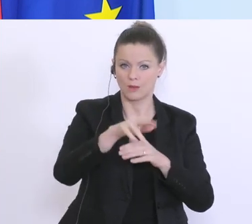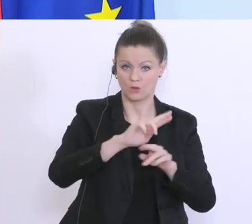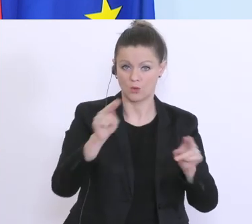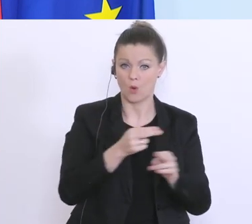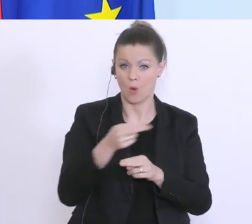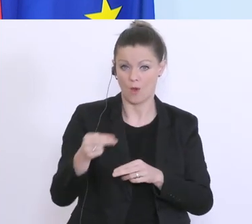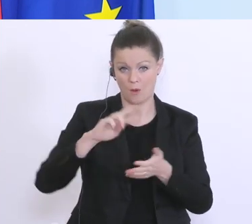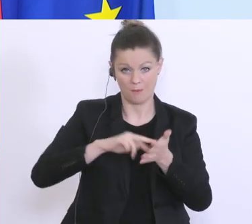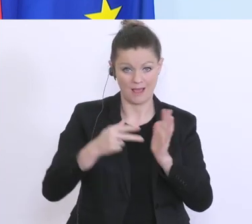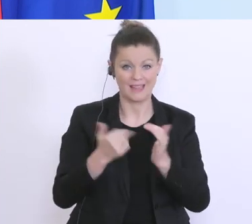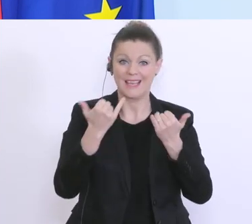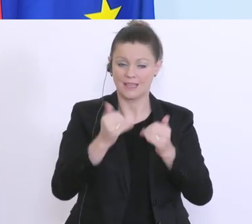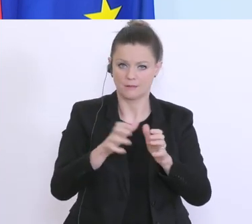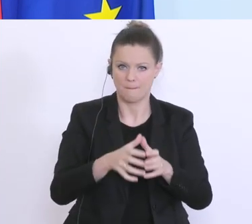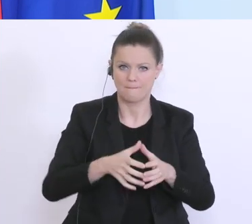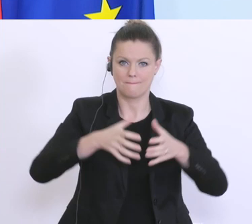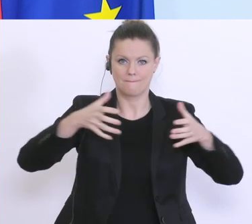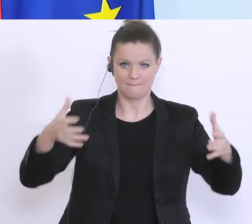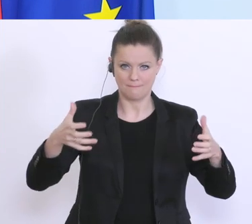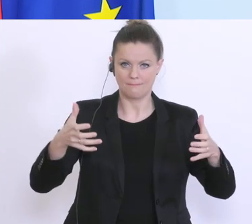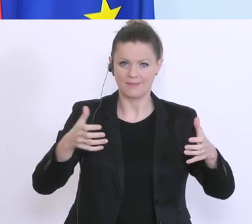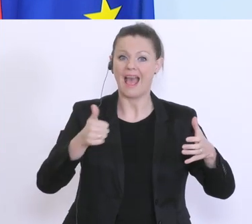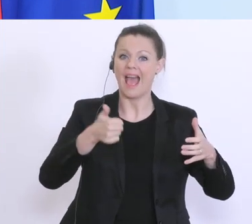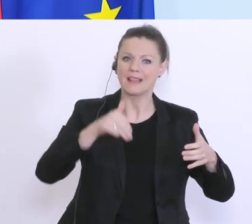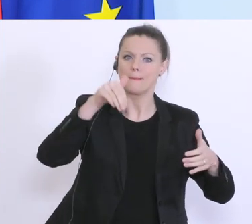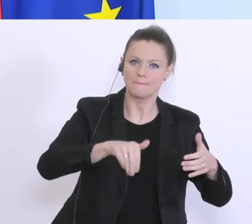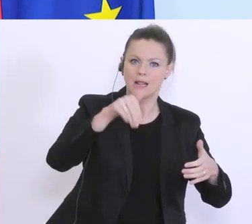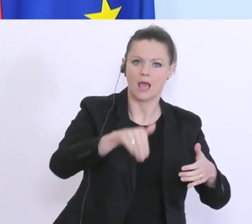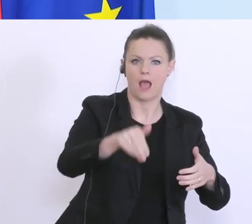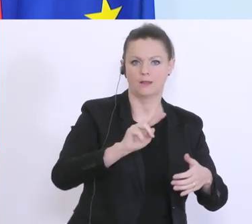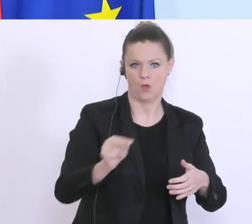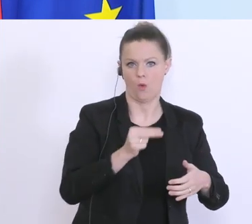dass wir diesen Rahmen bis zu 1 Milliarde aufstocken werden. Wir sehen nämlich,